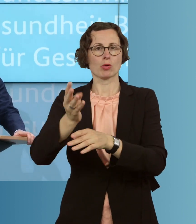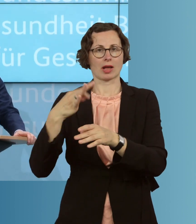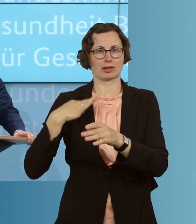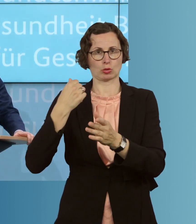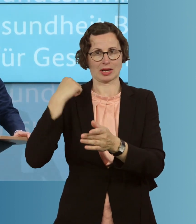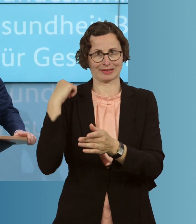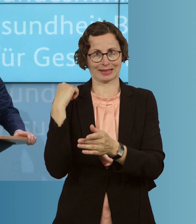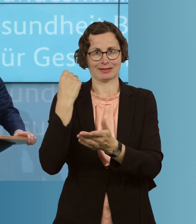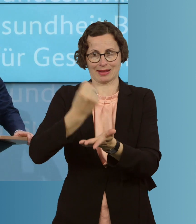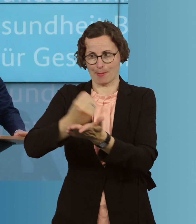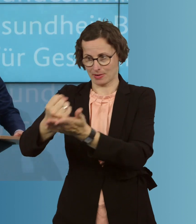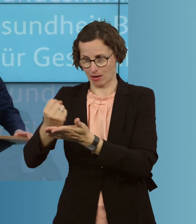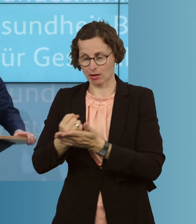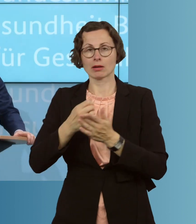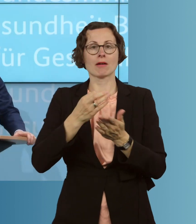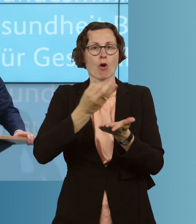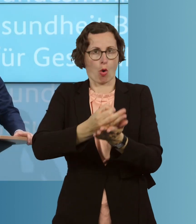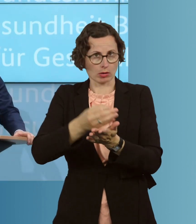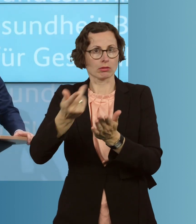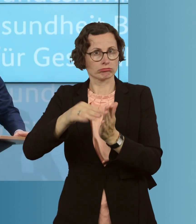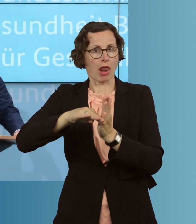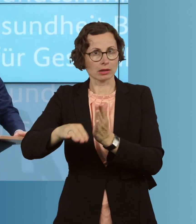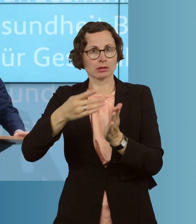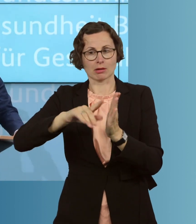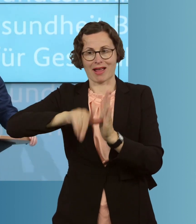in den Landkreisen und den kreisfreien Städten, sind der Dreh- und Angelpunkt